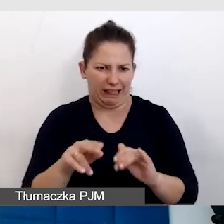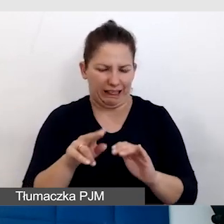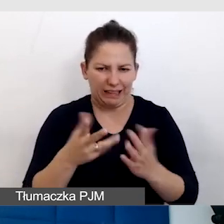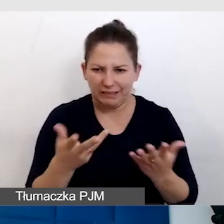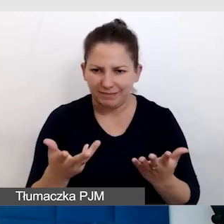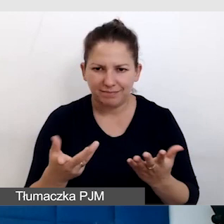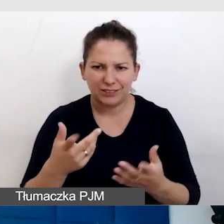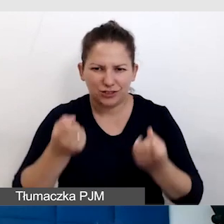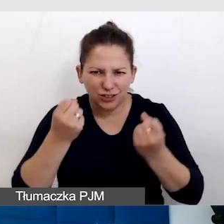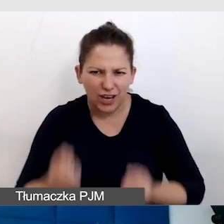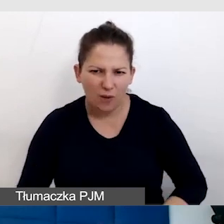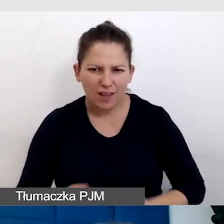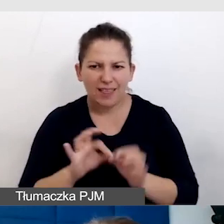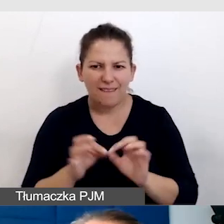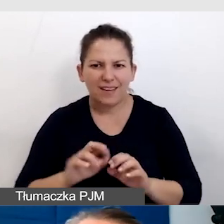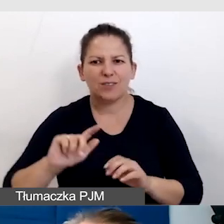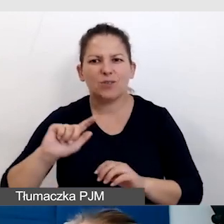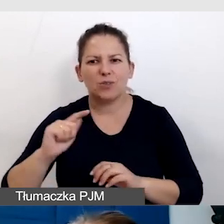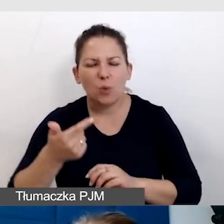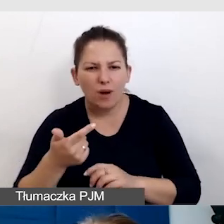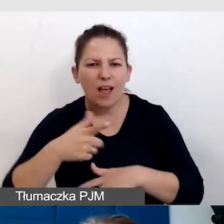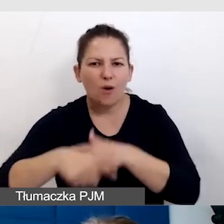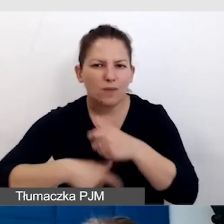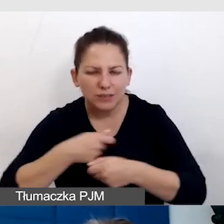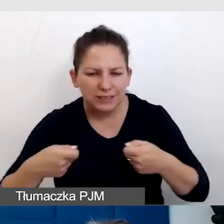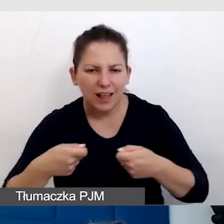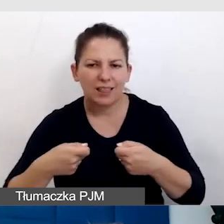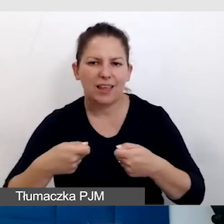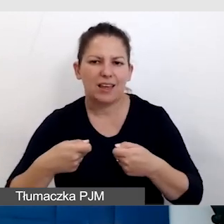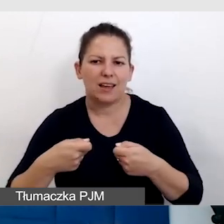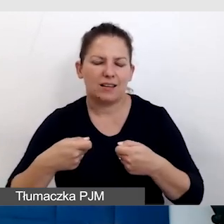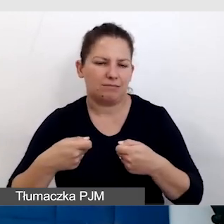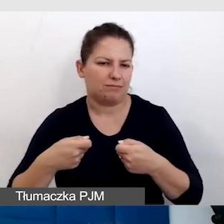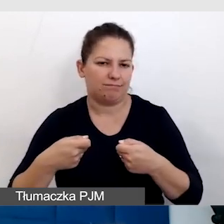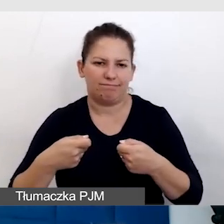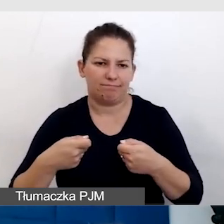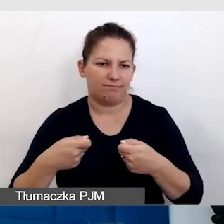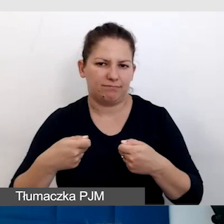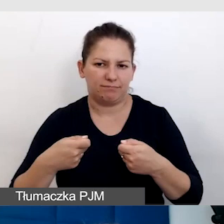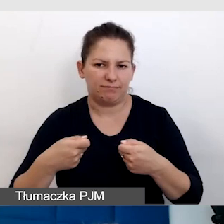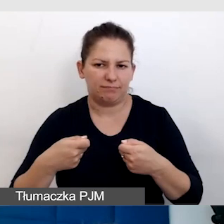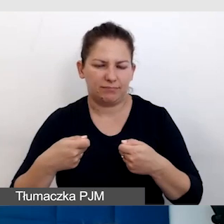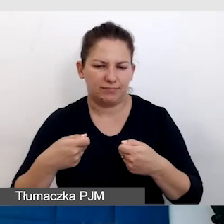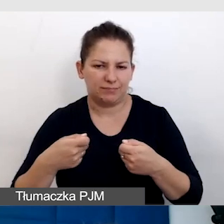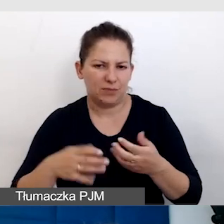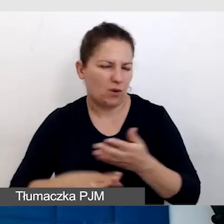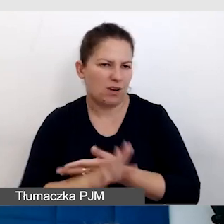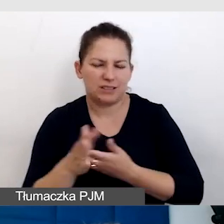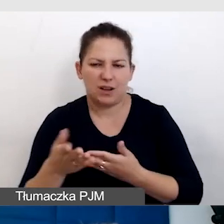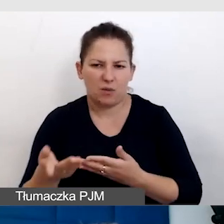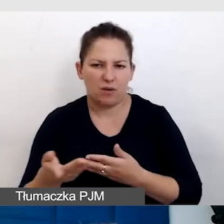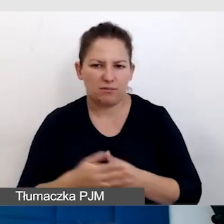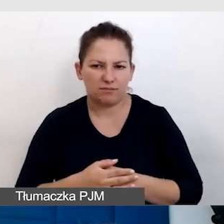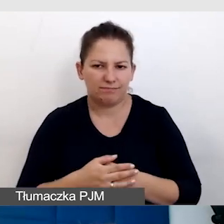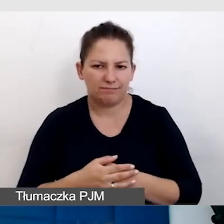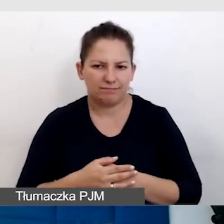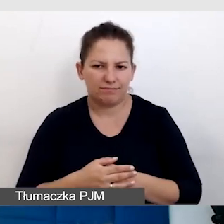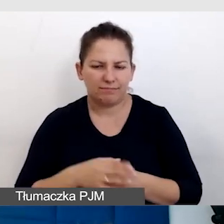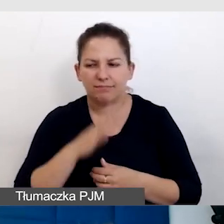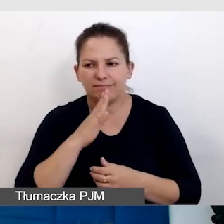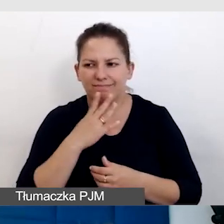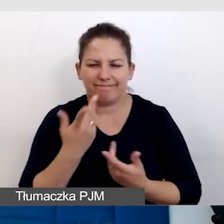Nawet drugie, kolejne rozwiązanie okazało się zawodne.